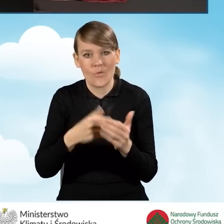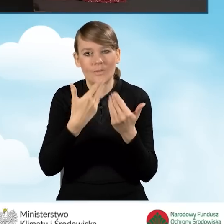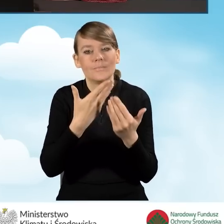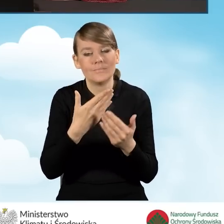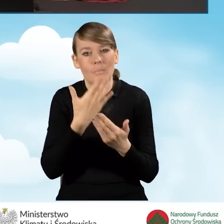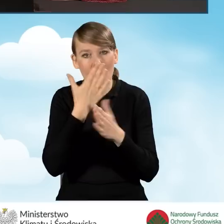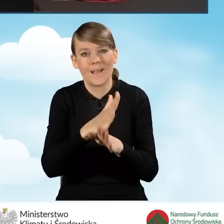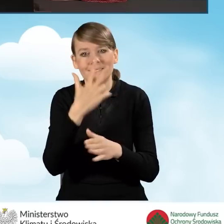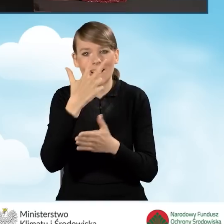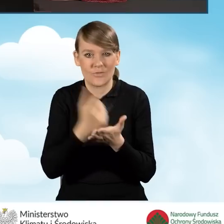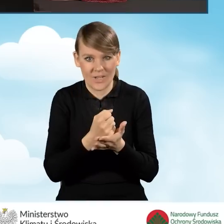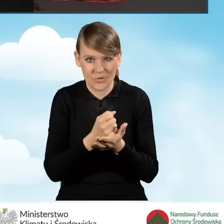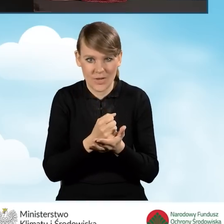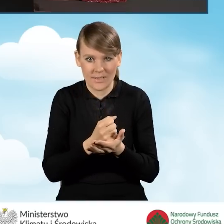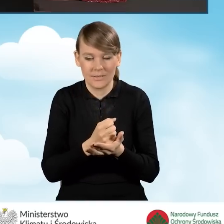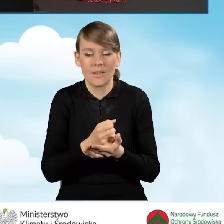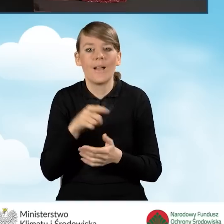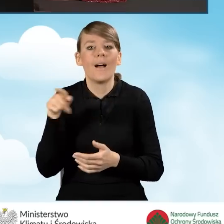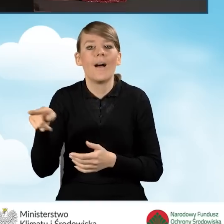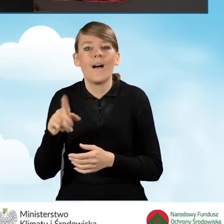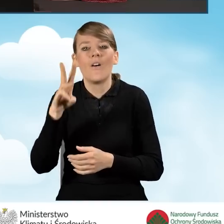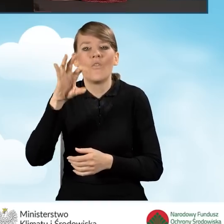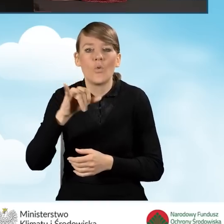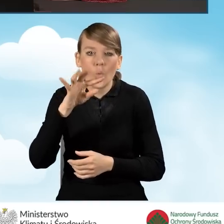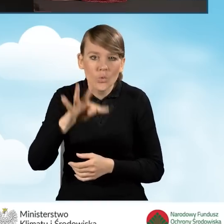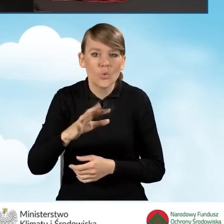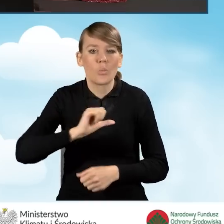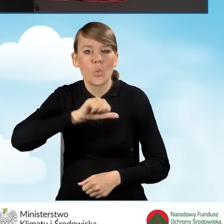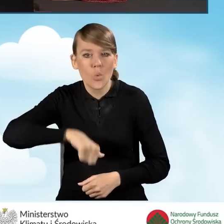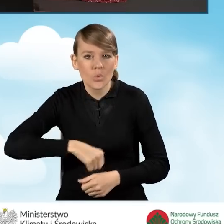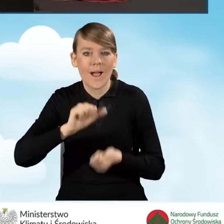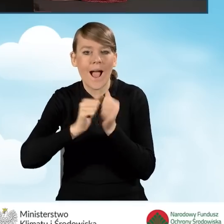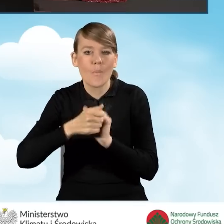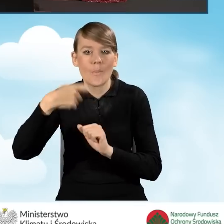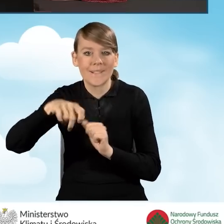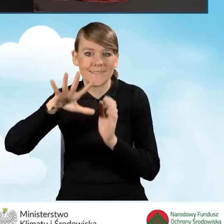zaświadczenie wydane przez wójta, burmistrza lub prezydenta miasta,